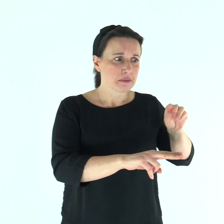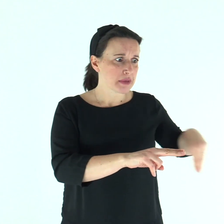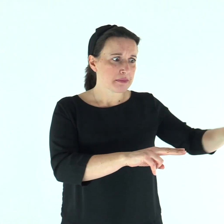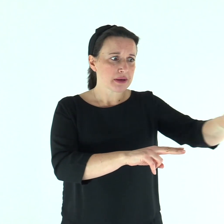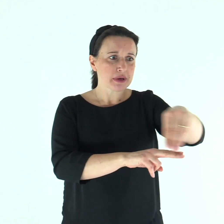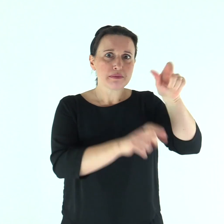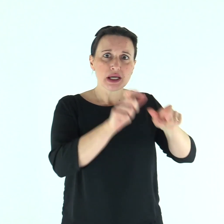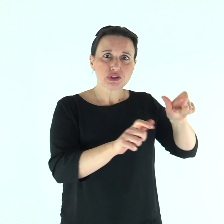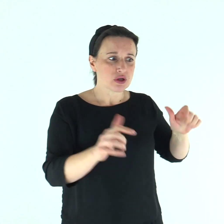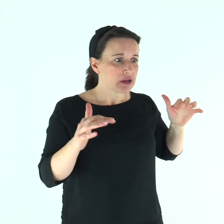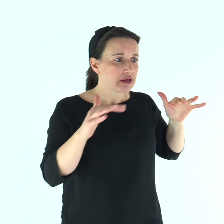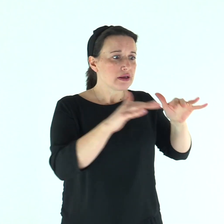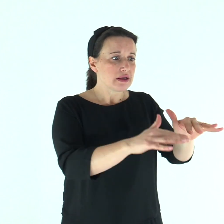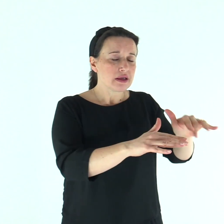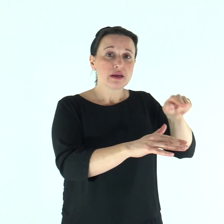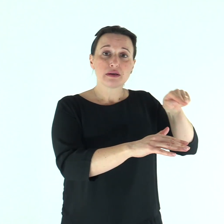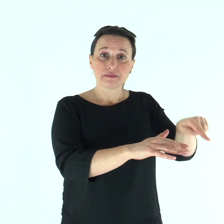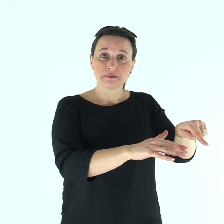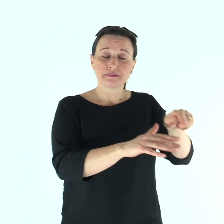e venivano a lui da ogni parte.